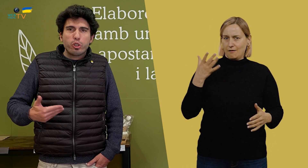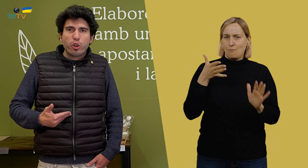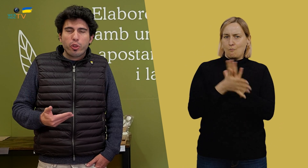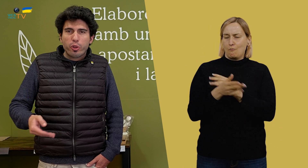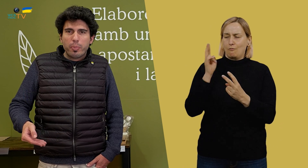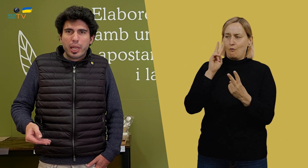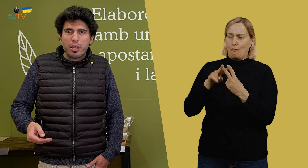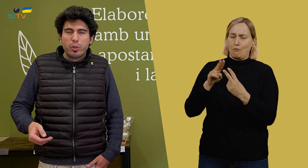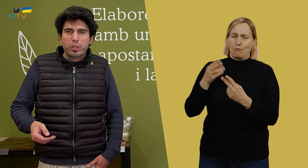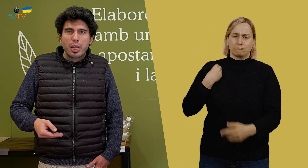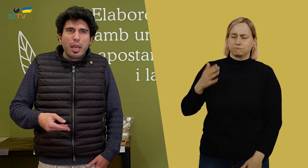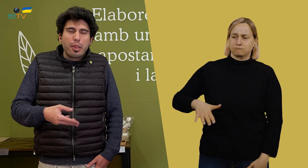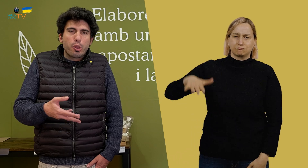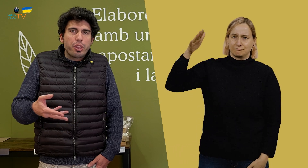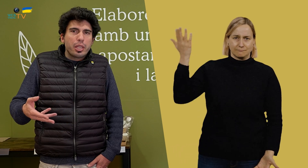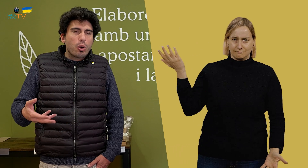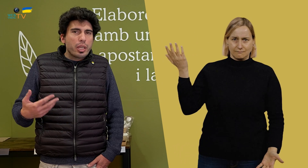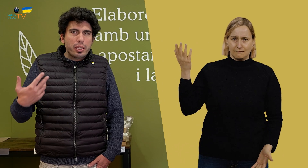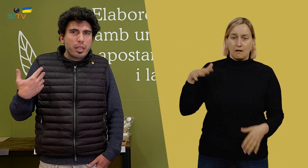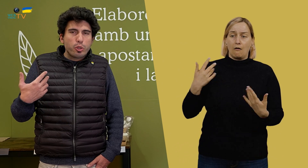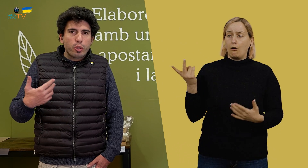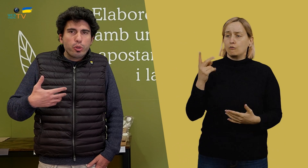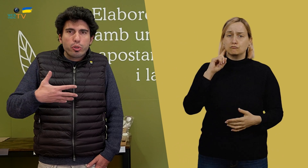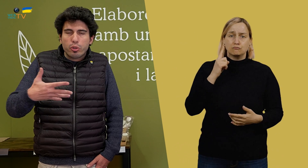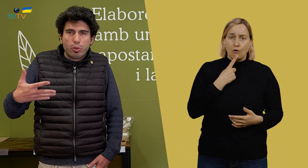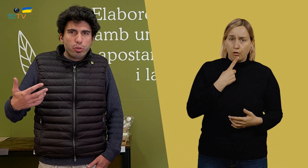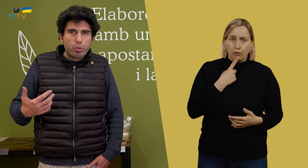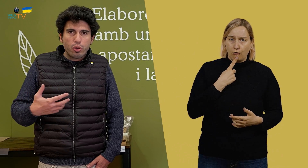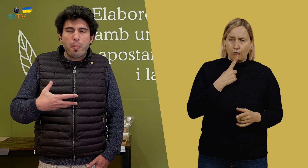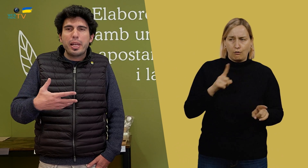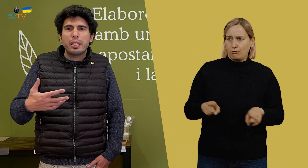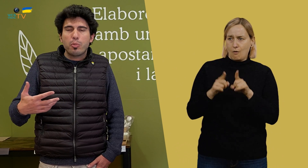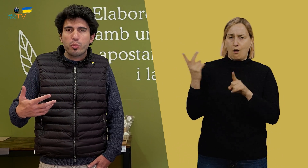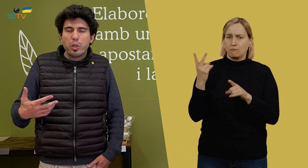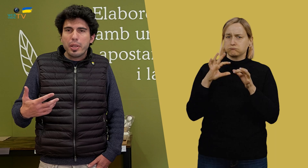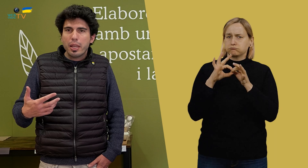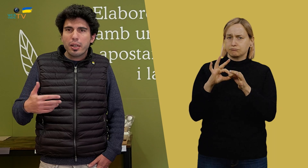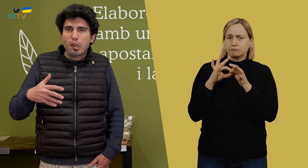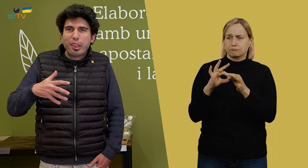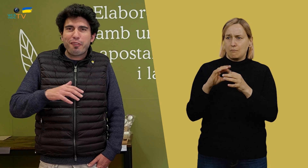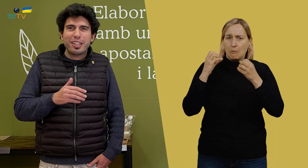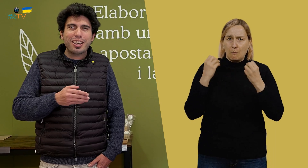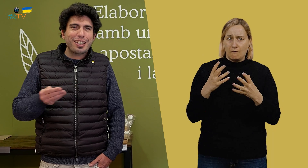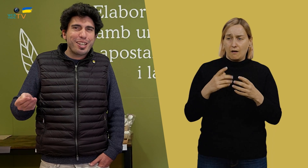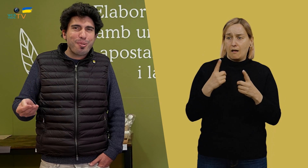porque ya los conozco desde pequeños. Entonces, aunque sean sordos, nos compenetramos muy bien.